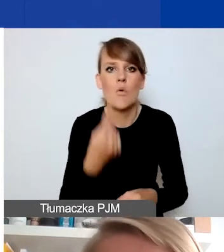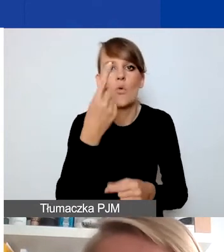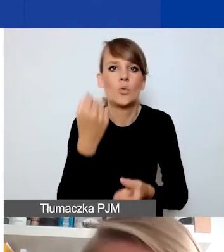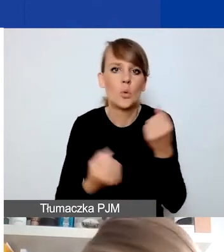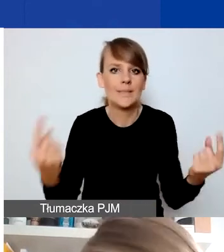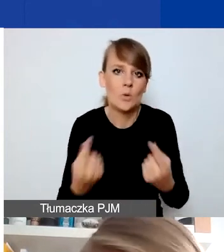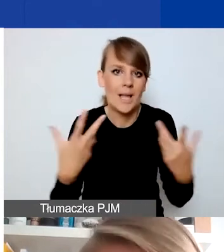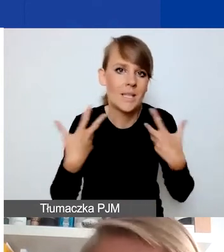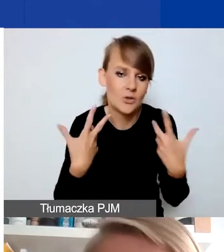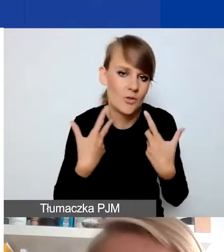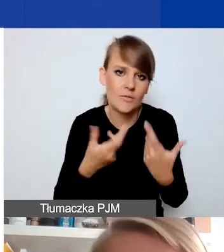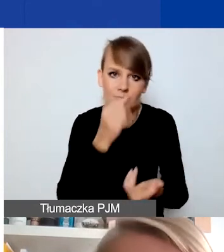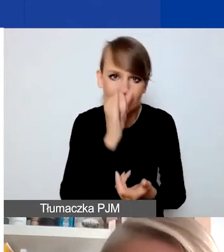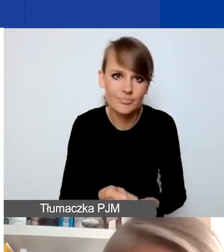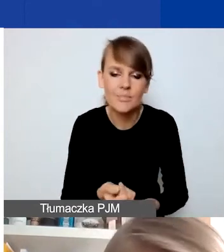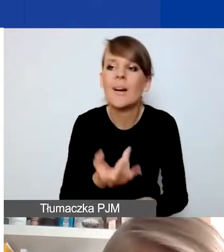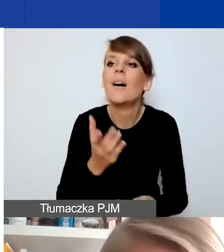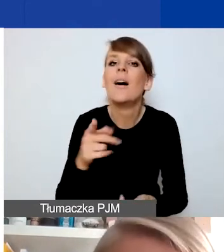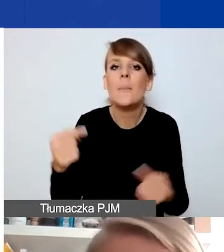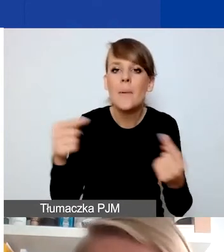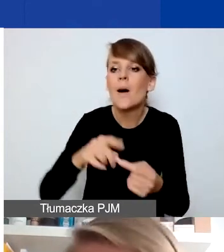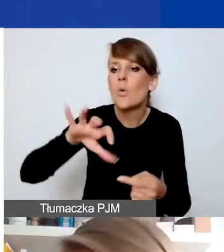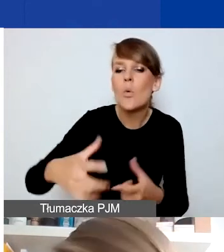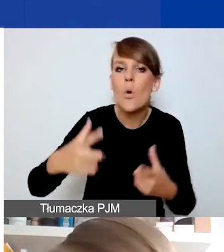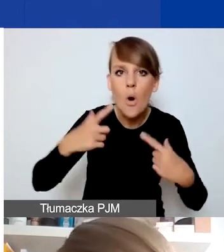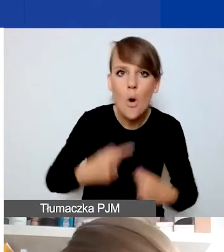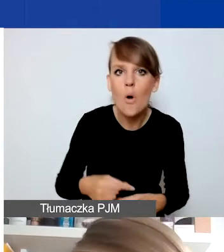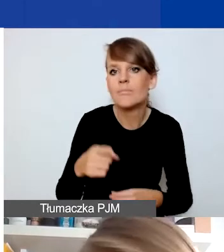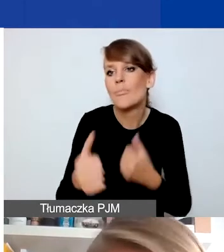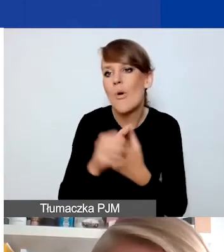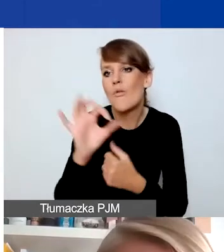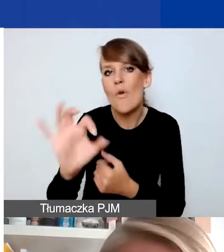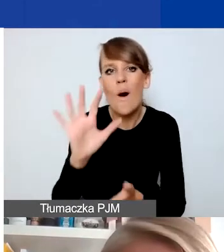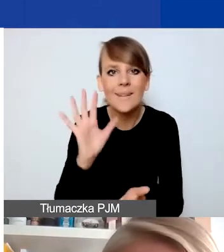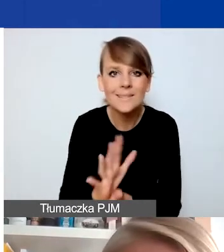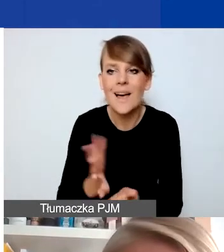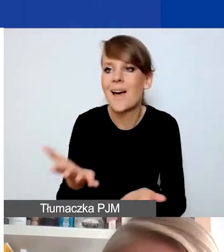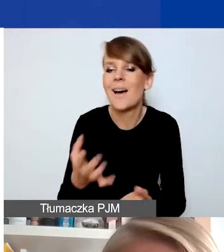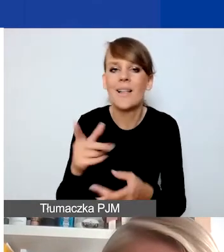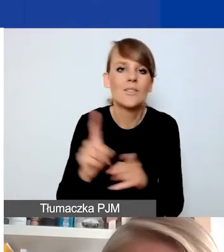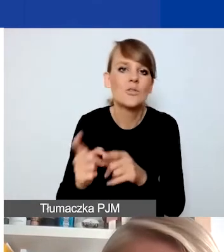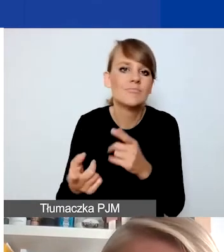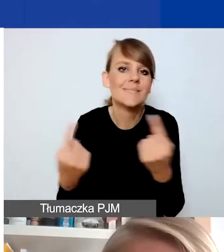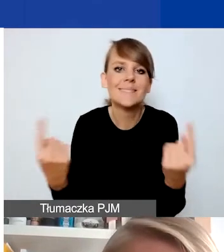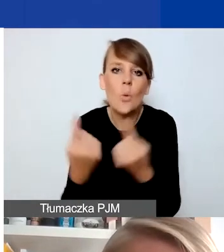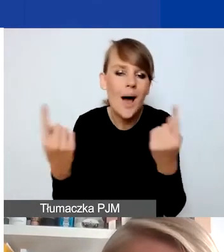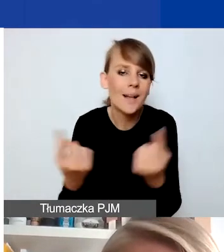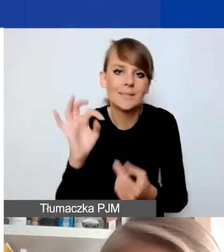Mówimy o grupach osób, które ze względu na swoje cechy czy sytuację, w której się znajdują -